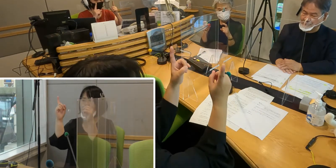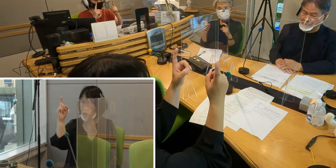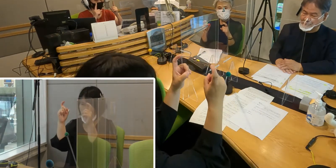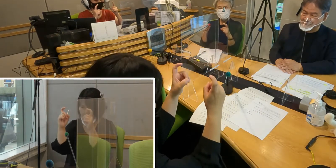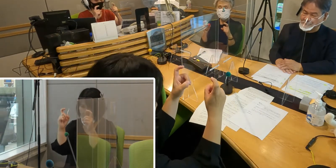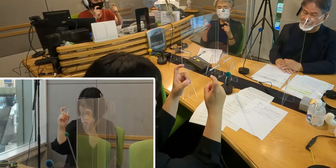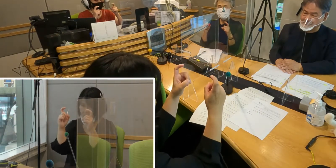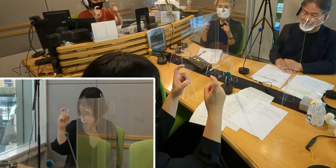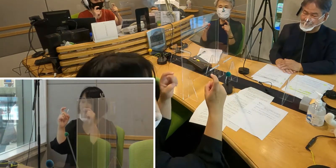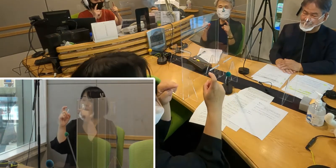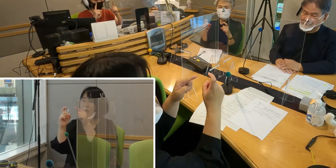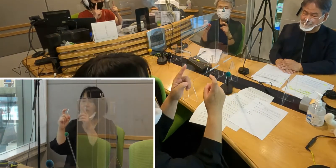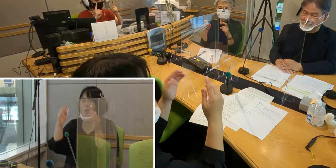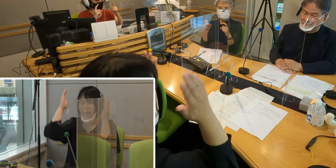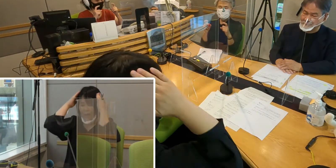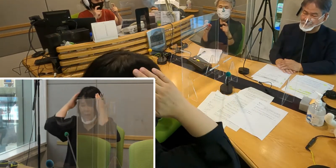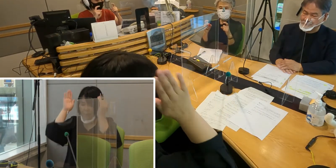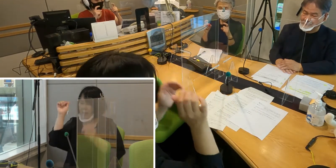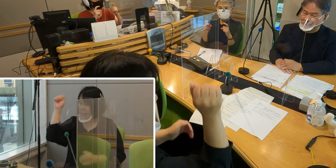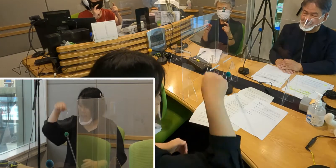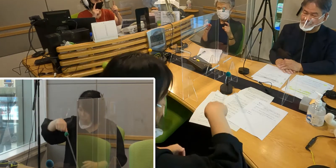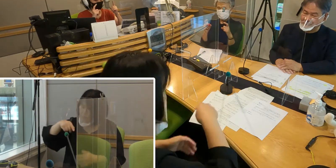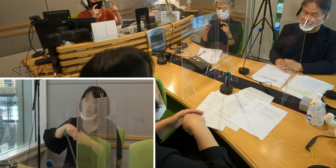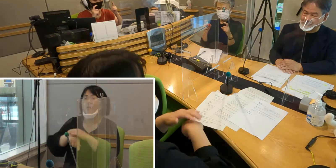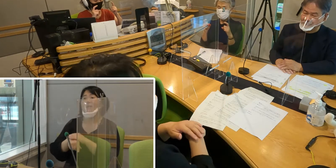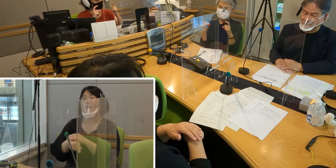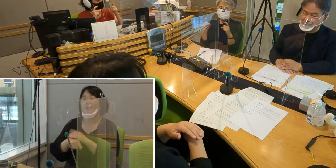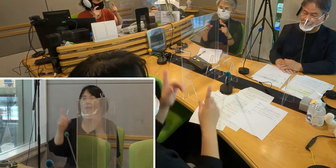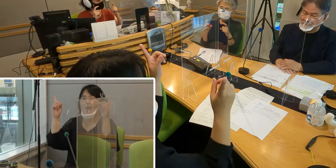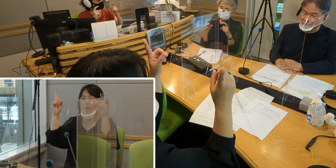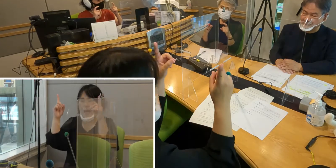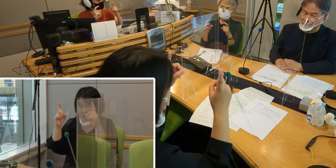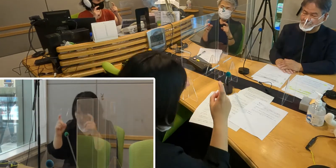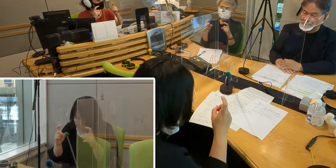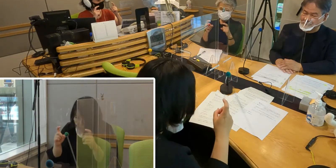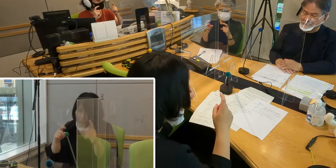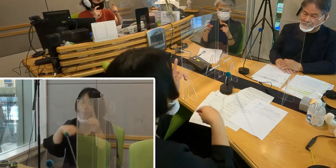これがお辞儀をする形ですので 「挨拶」という手話になります。